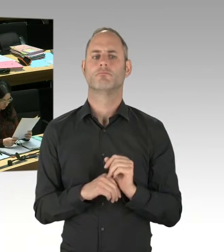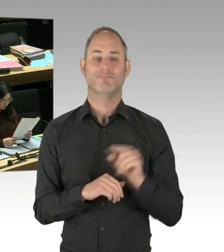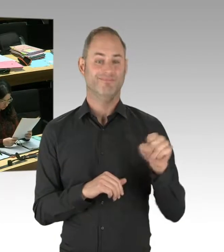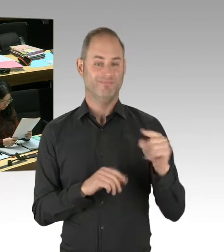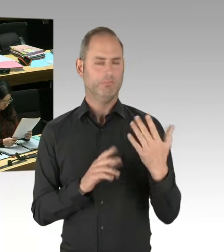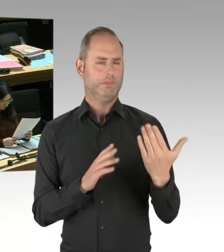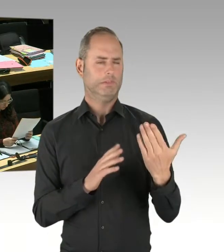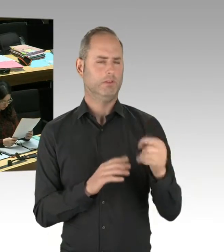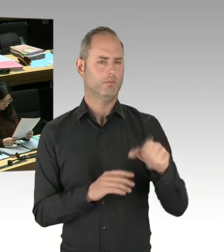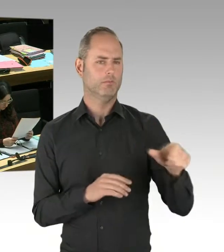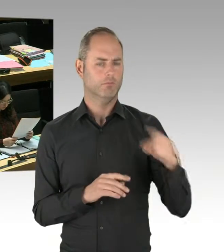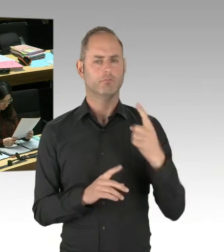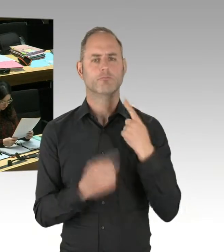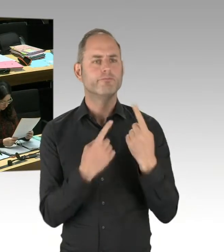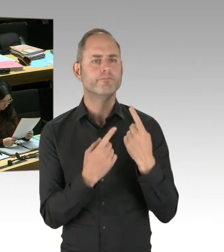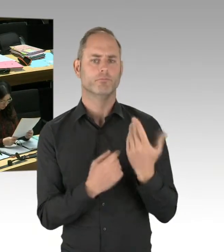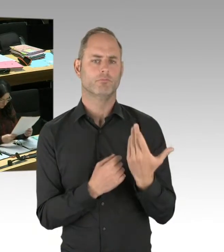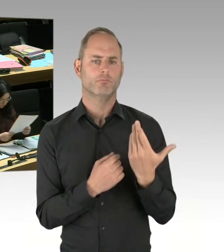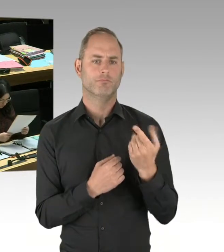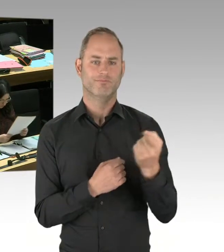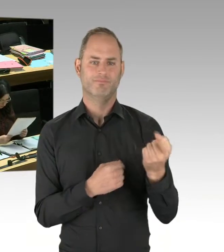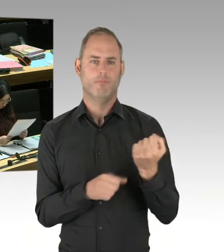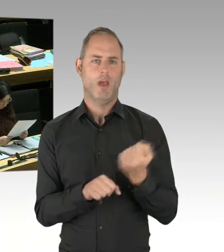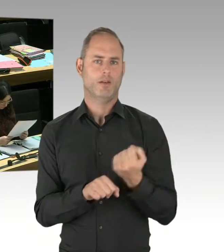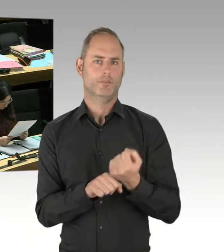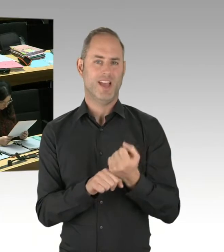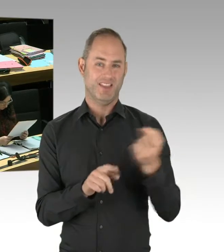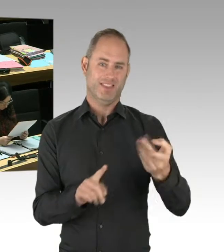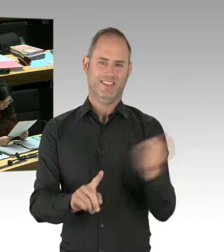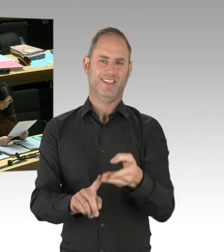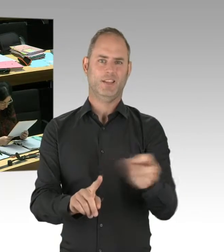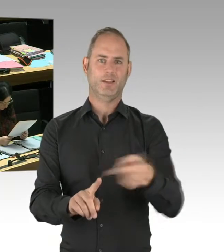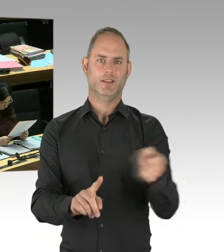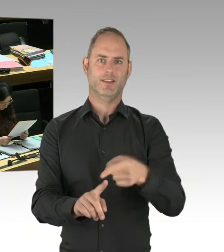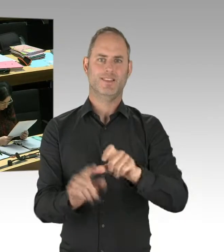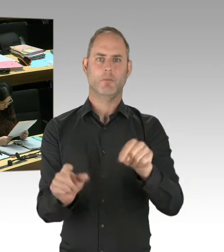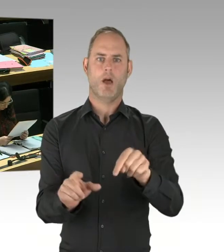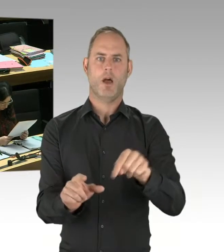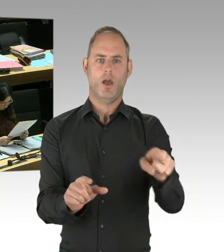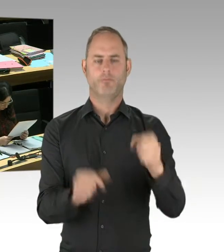Es ist nicht garantiert, dass das ein erfolgreicher Weg ist. Ob es erfolgreich ist oder ein Irrweg ist,